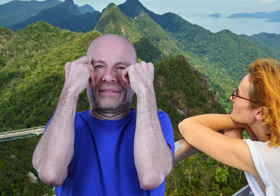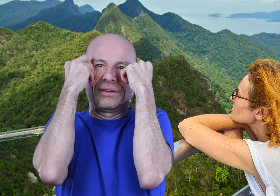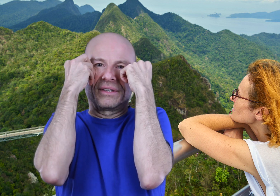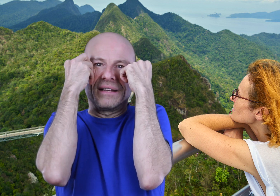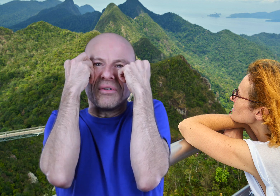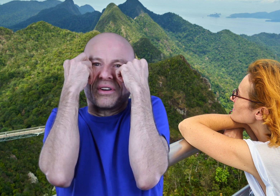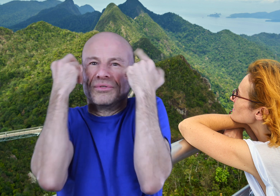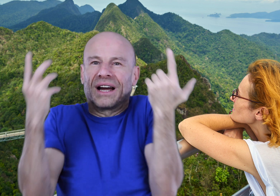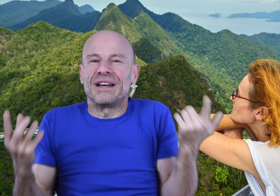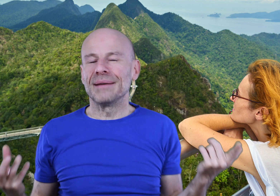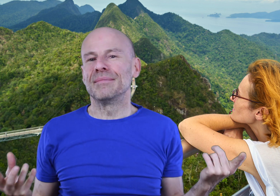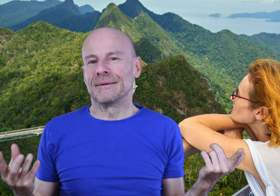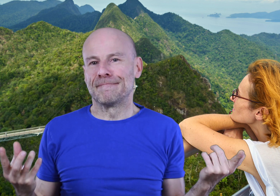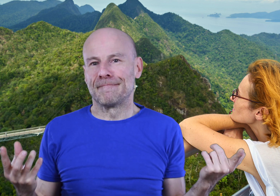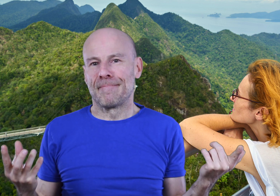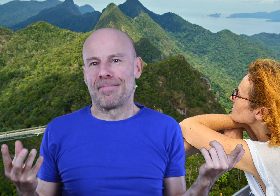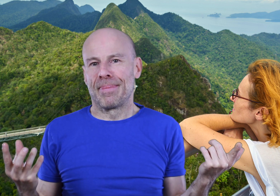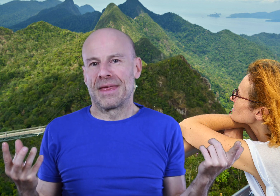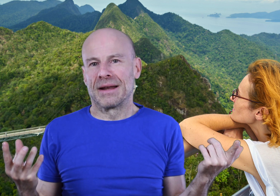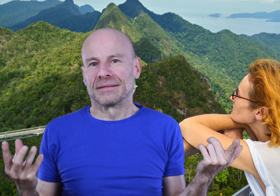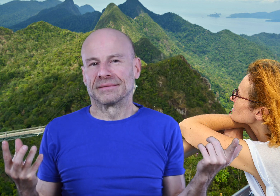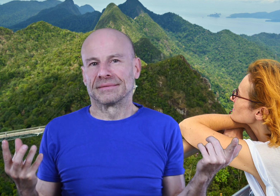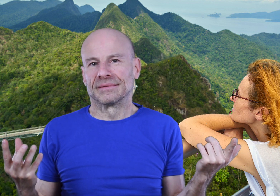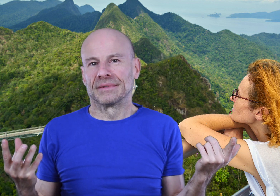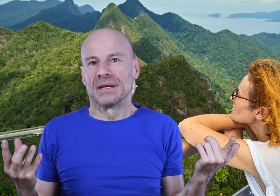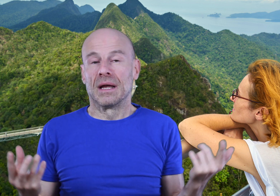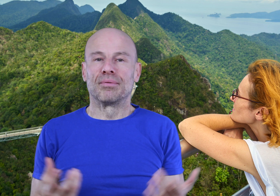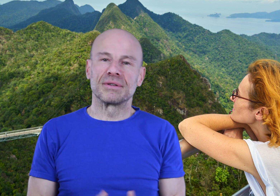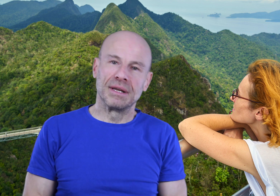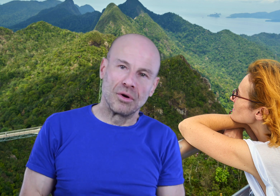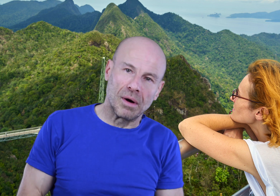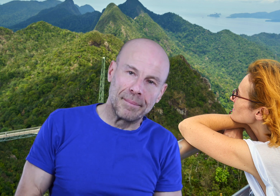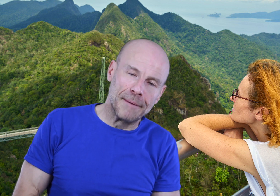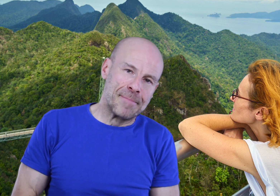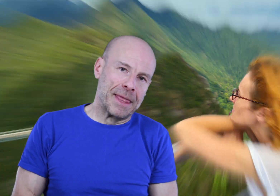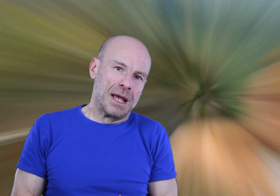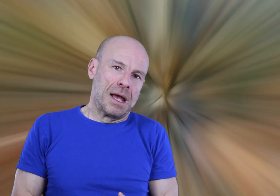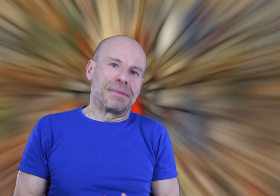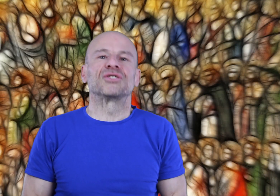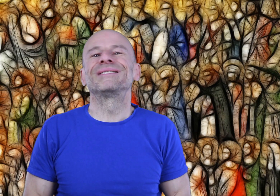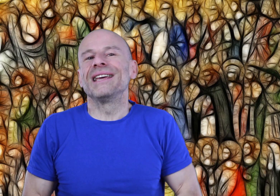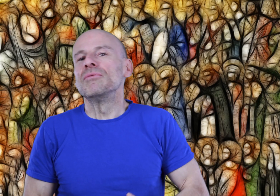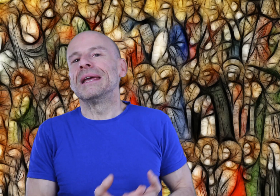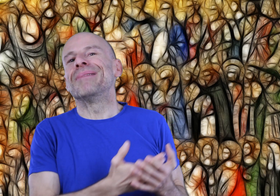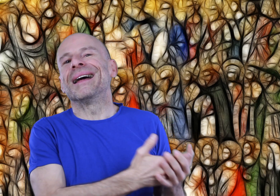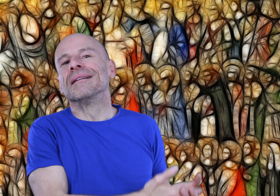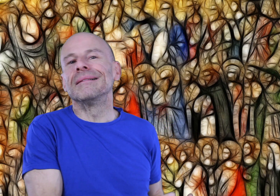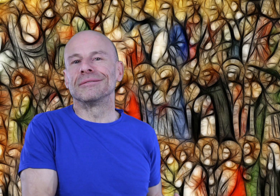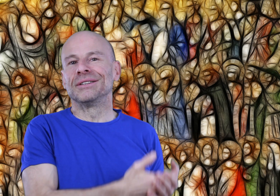avec de l’entraînement, comme nous le révèle la Bible. Et pour ceux qui ne me croiraient pas, je doute qu’il y ait eu des baladeurs ou des